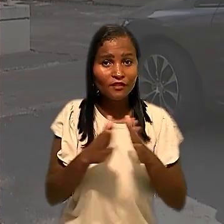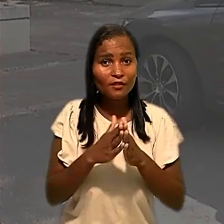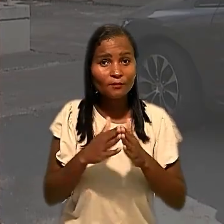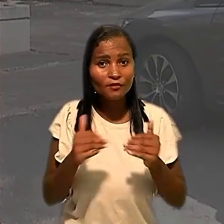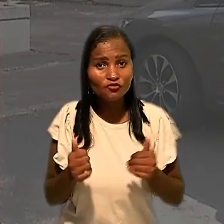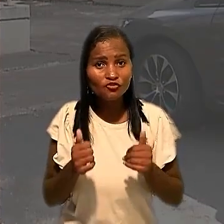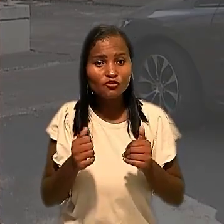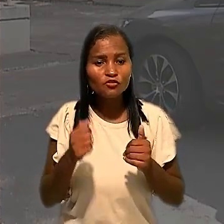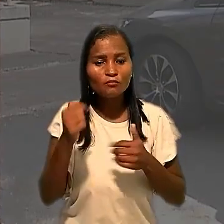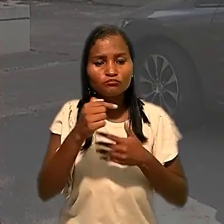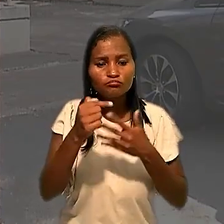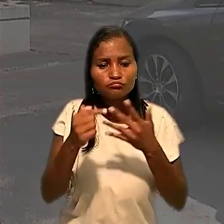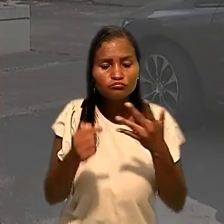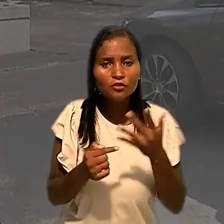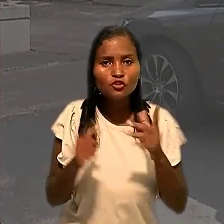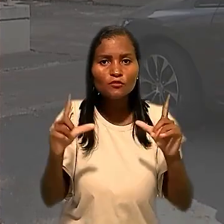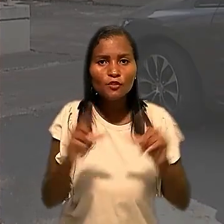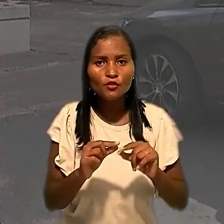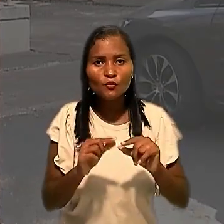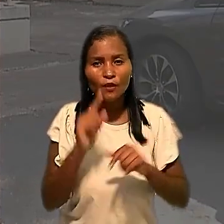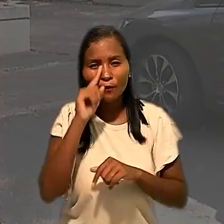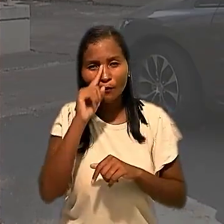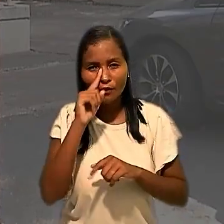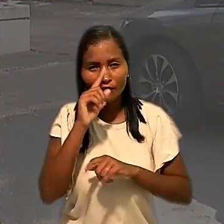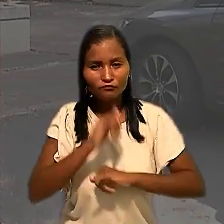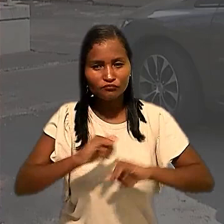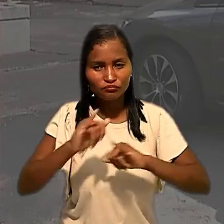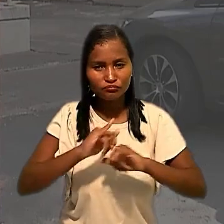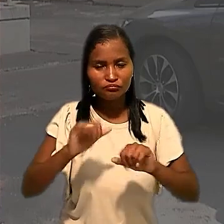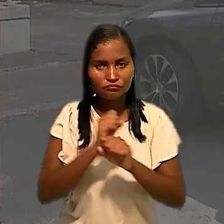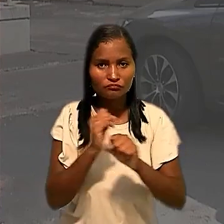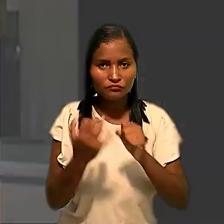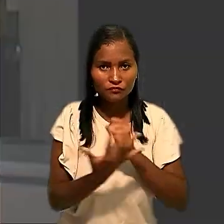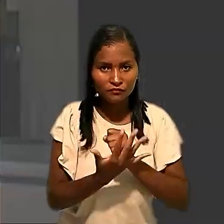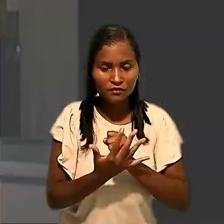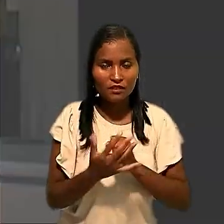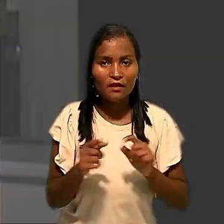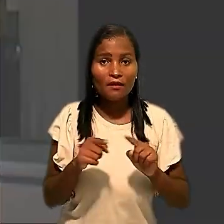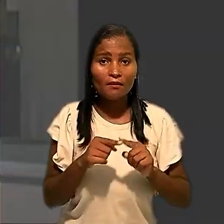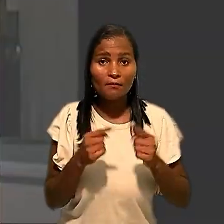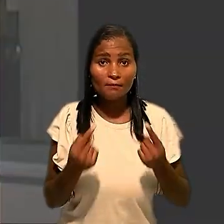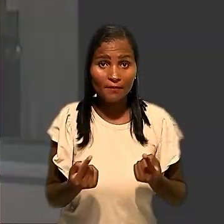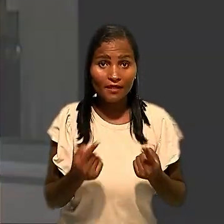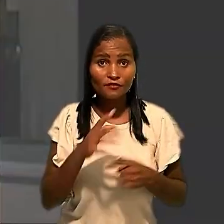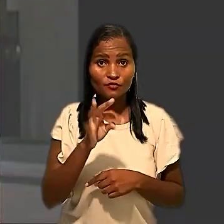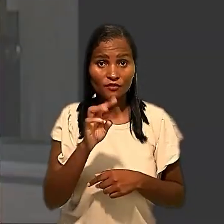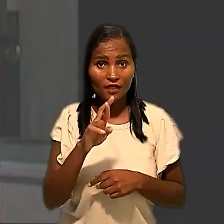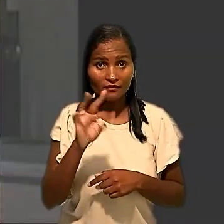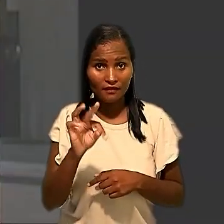medidas para reduzir os riscos de propagação do coronavírus. No entanto, o TRT determinou